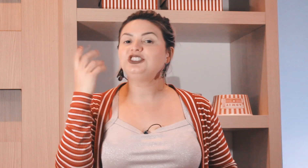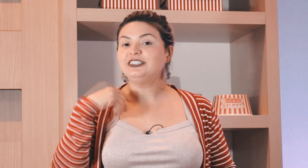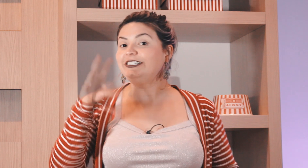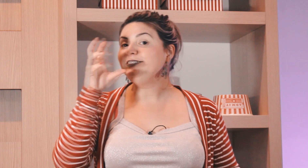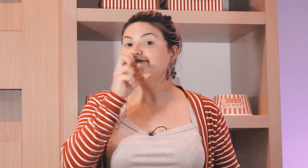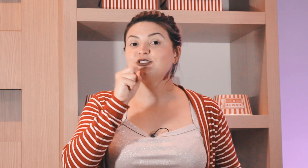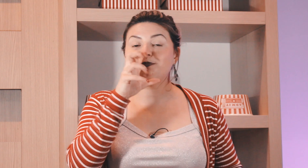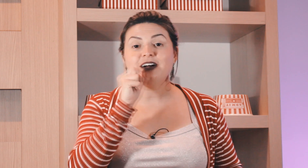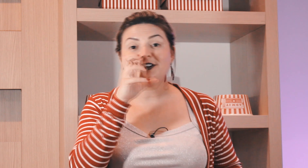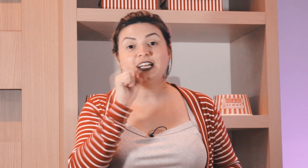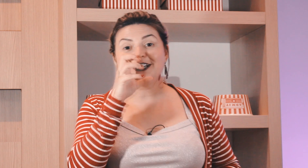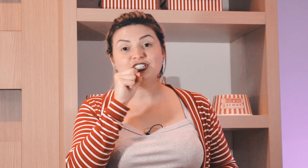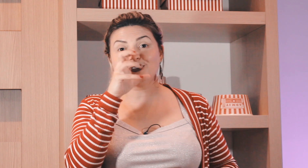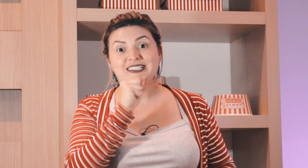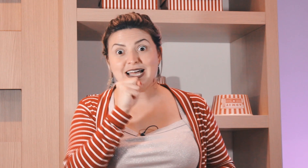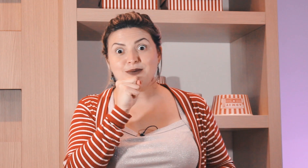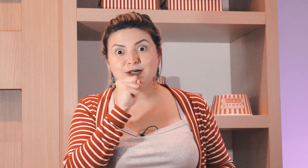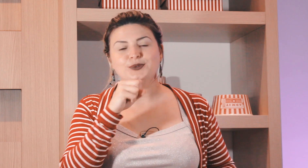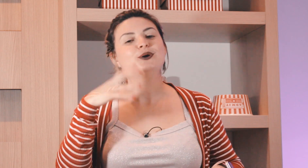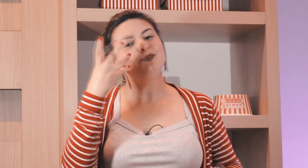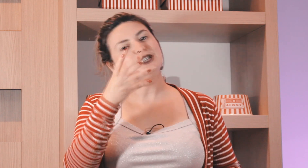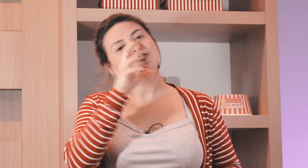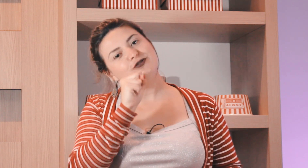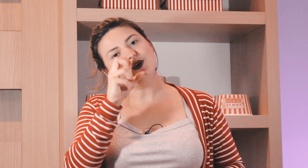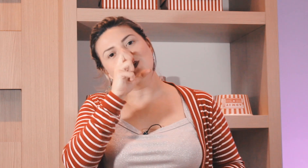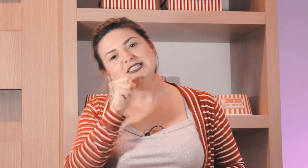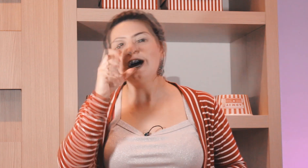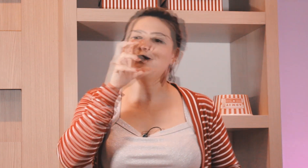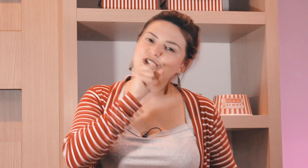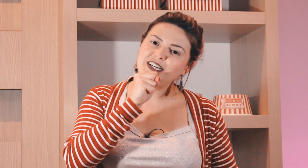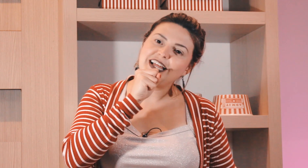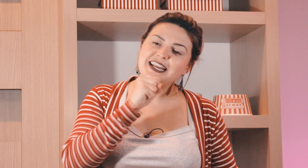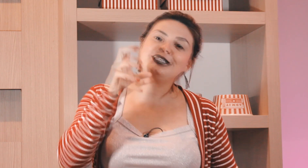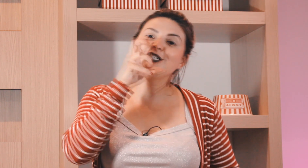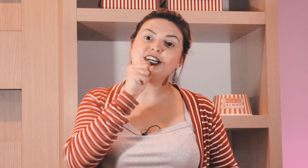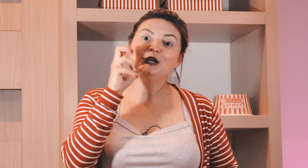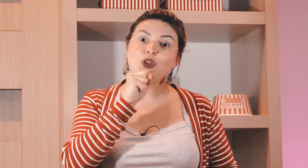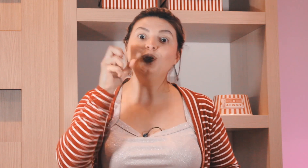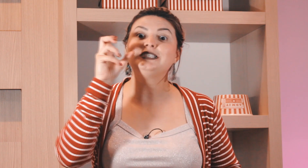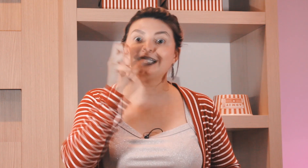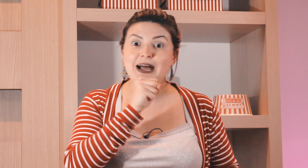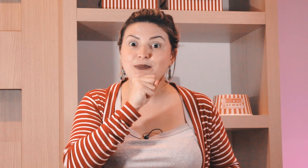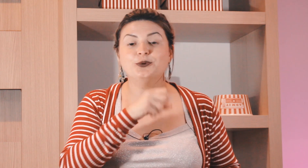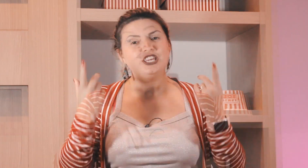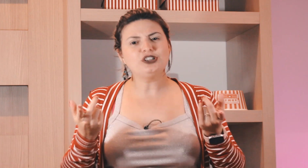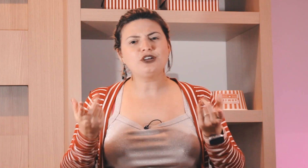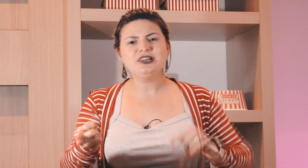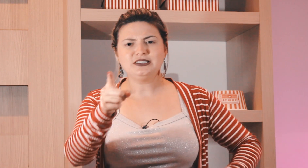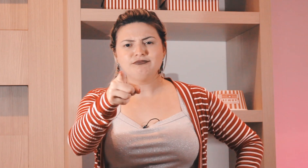de laranja e chupavam laranjas no sábado por isso que ficou o sinal de laranja no sábado e outra